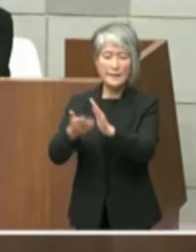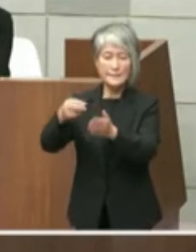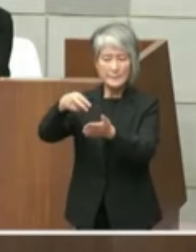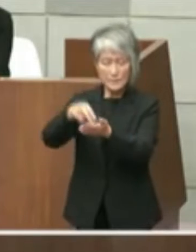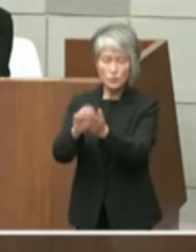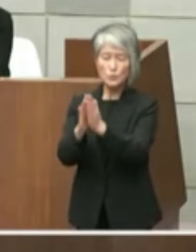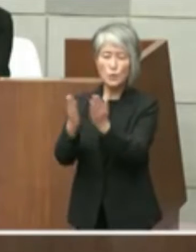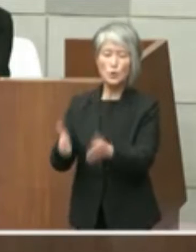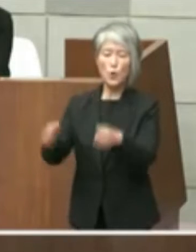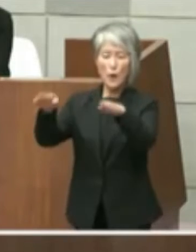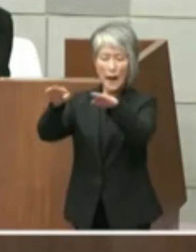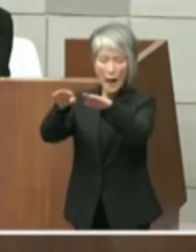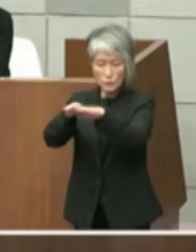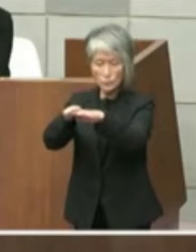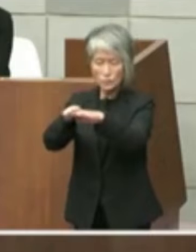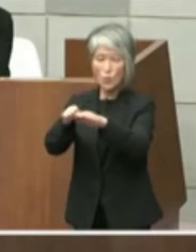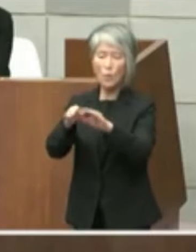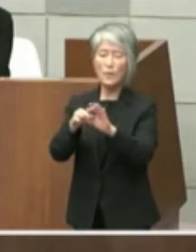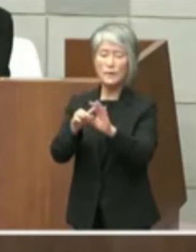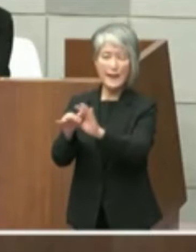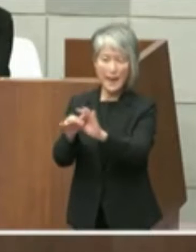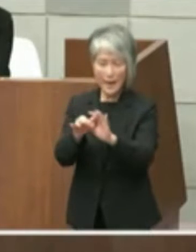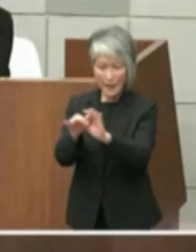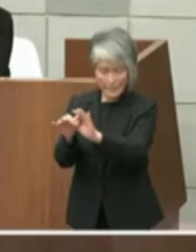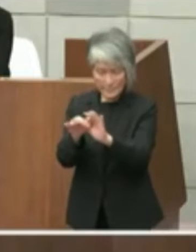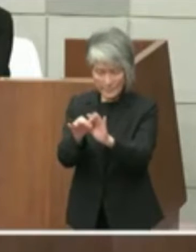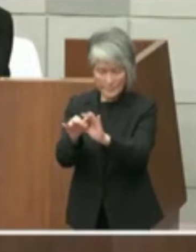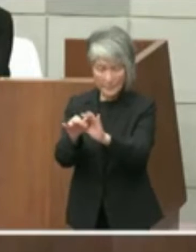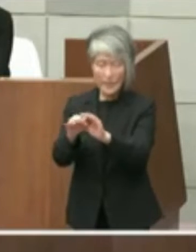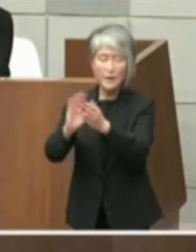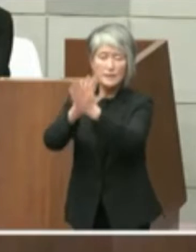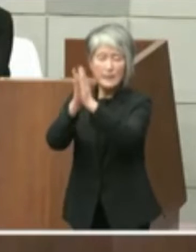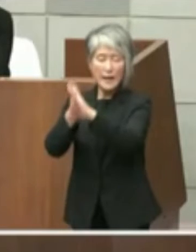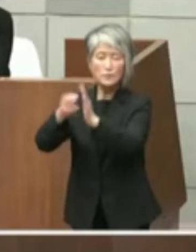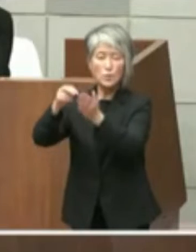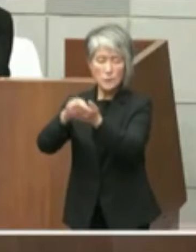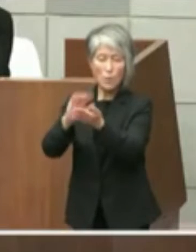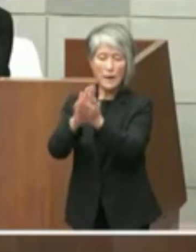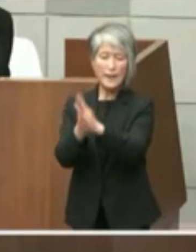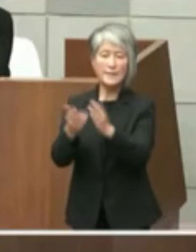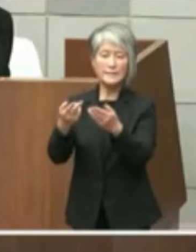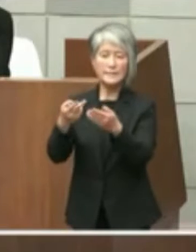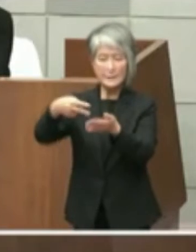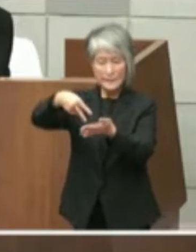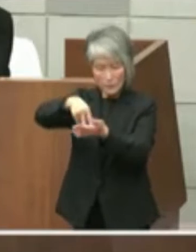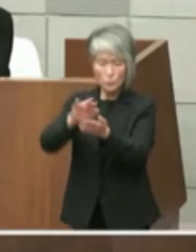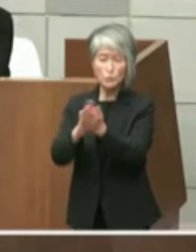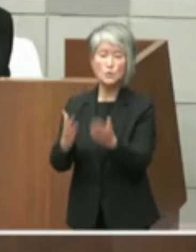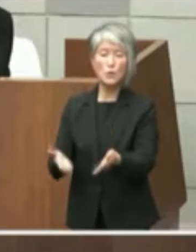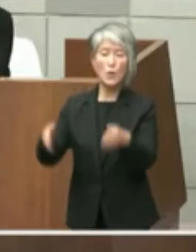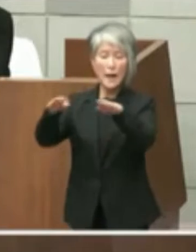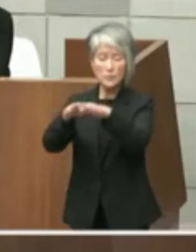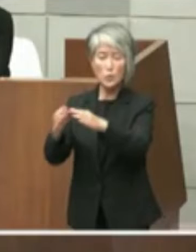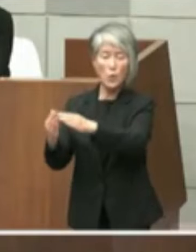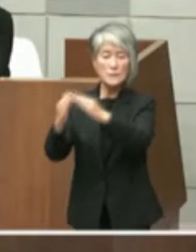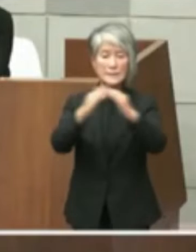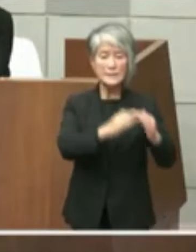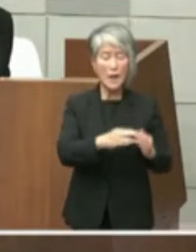経緯とともに結論として県としては県立 図書館の移転は考えていないことが示され